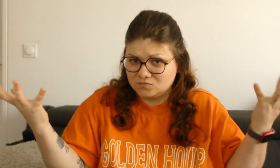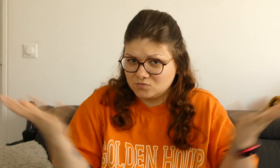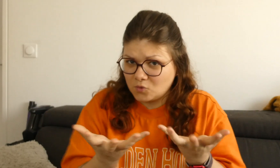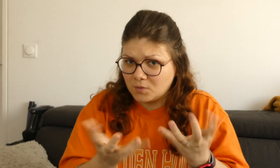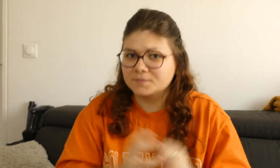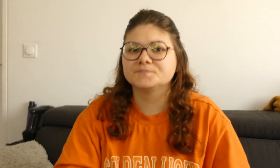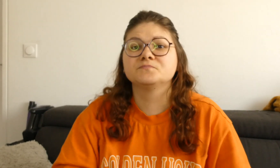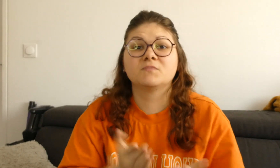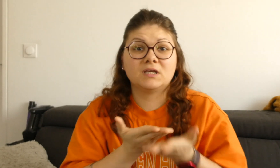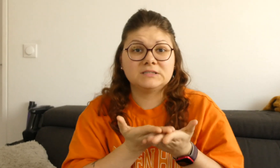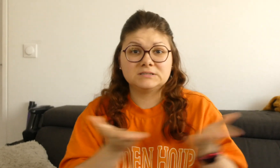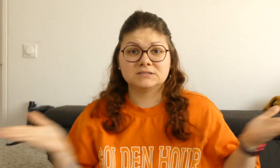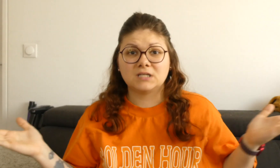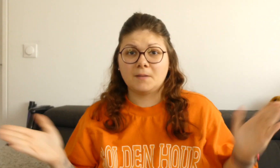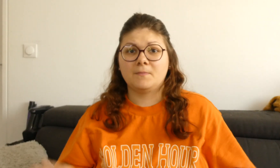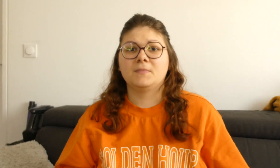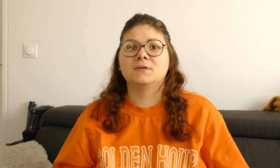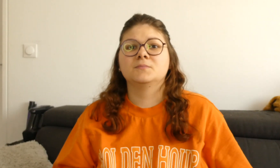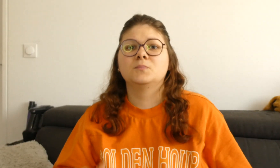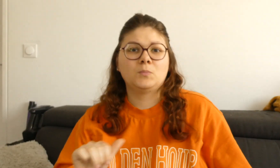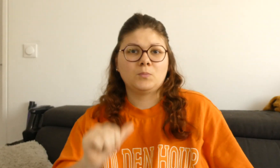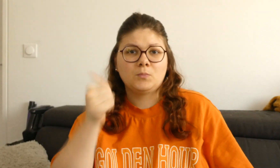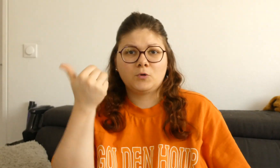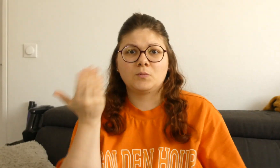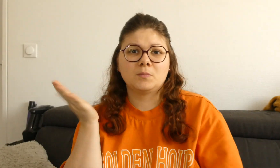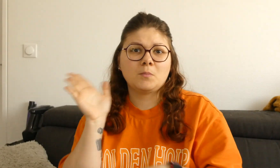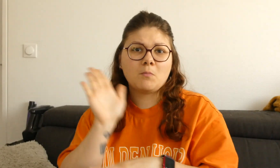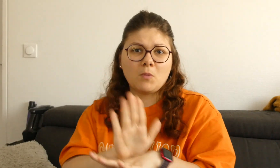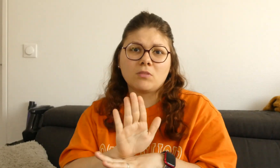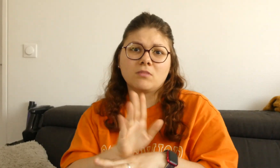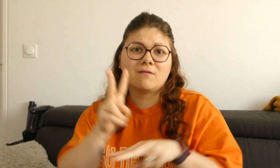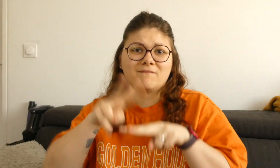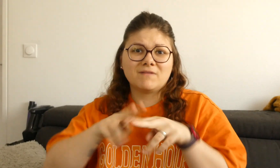Quel est l'exercice ? Tout simplement en premier je vous montre le verbe directionnel,